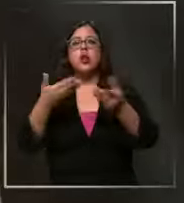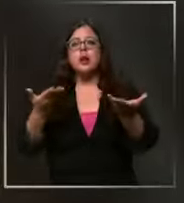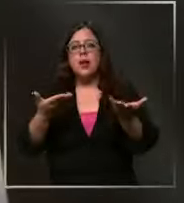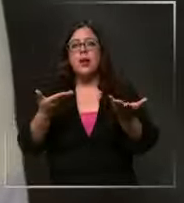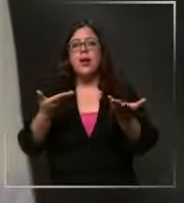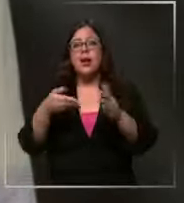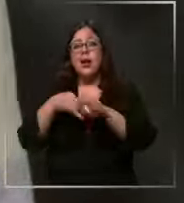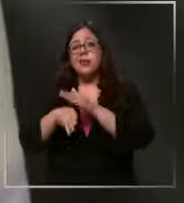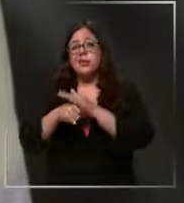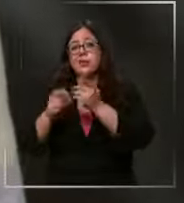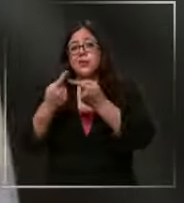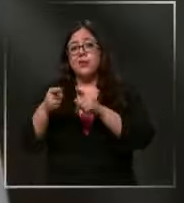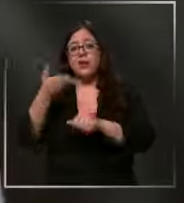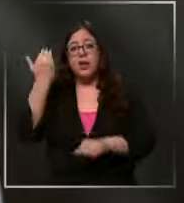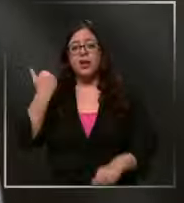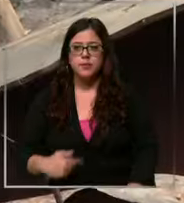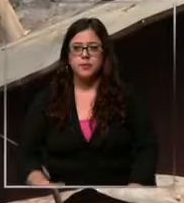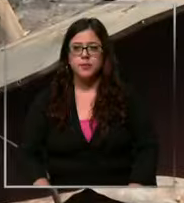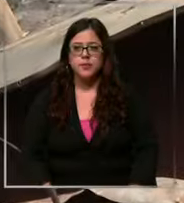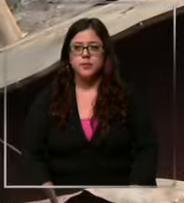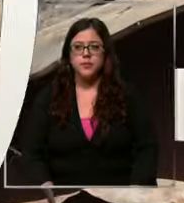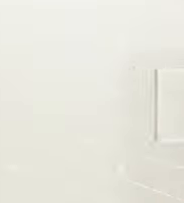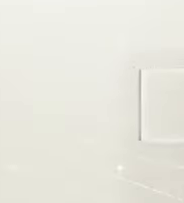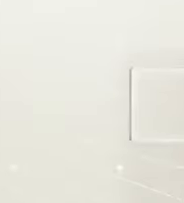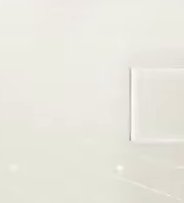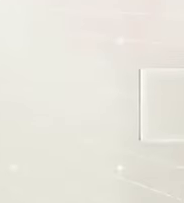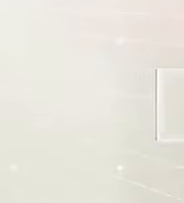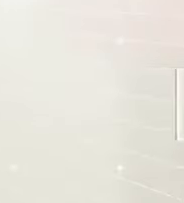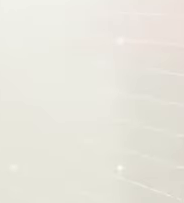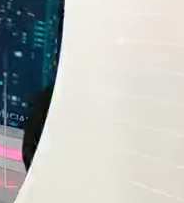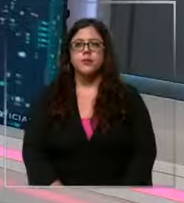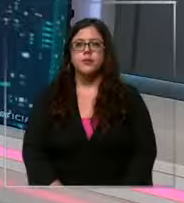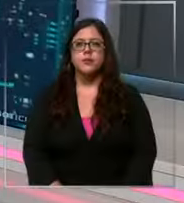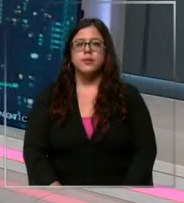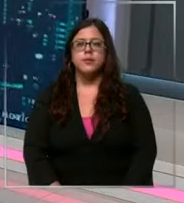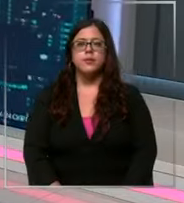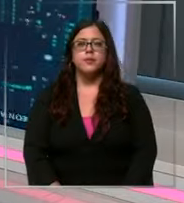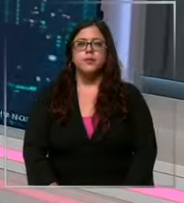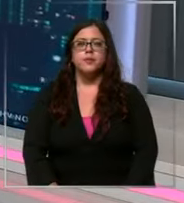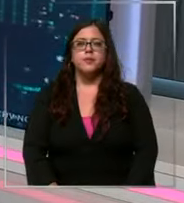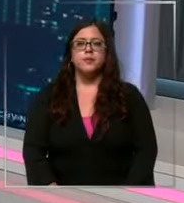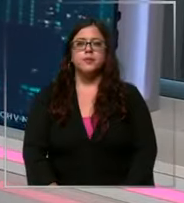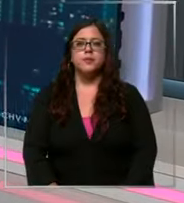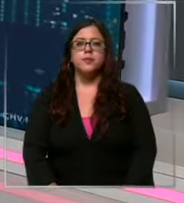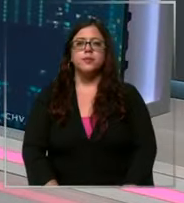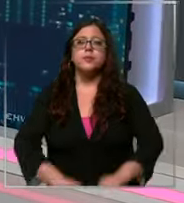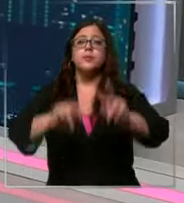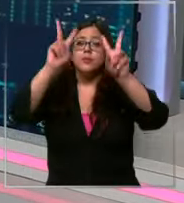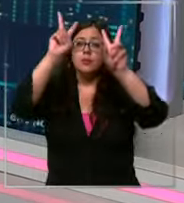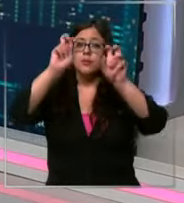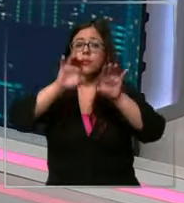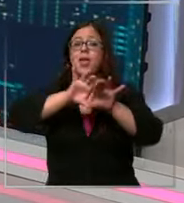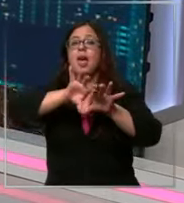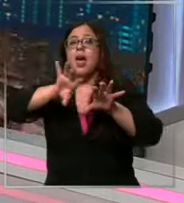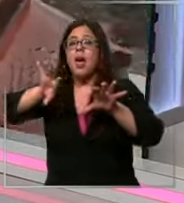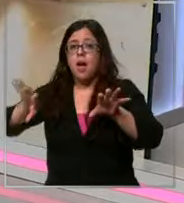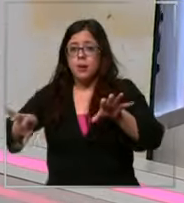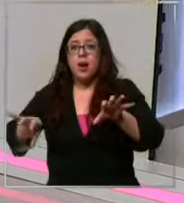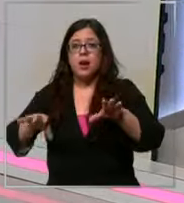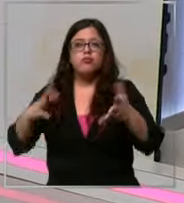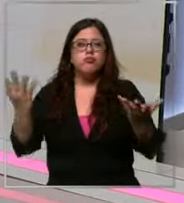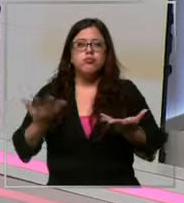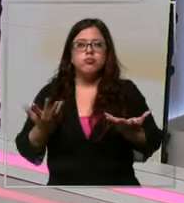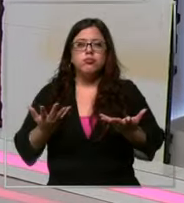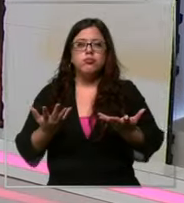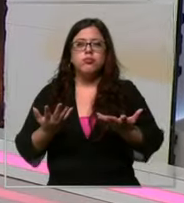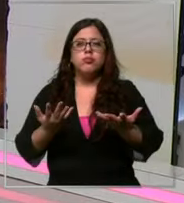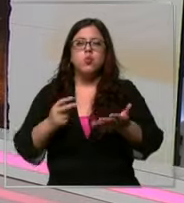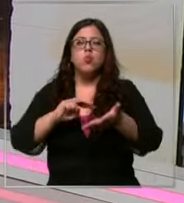antes vamos a cambiar absolutamente de tema y vamos a ir a hablar de un problema de consumo